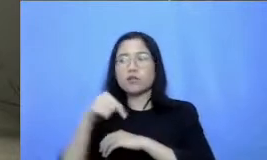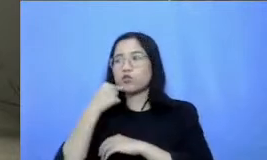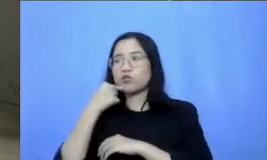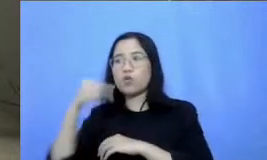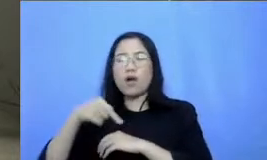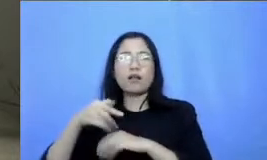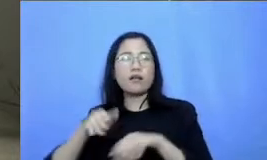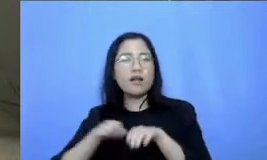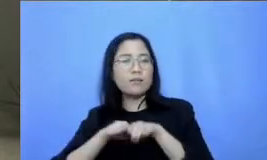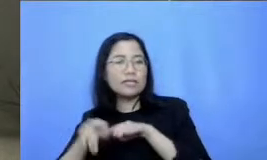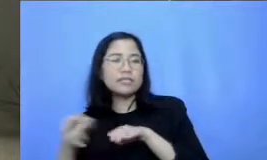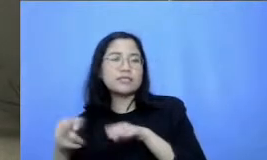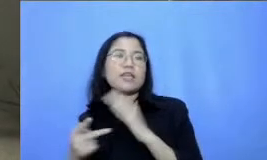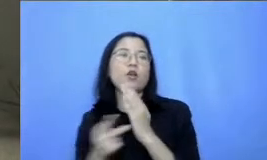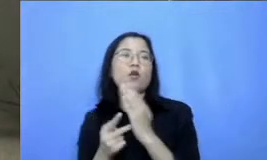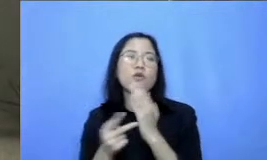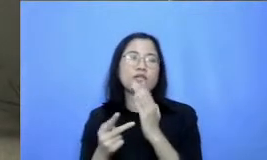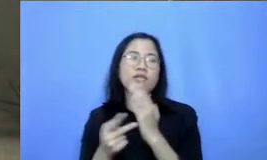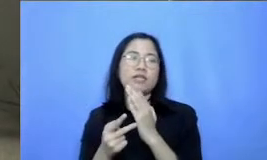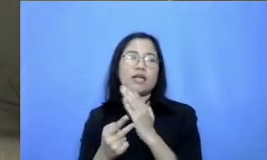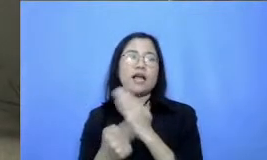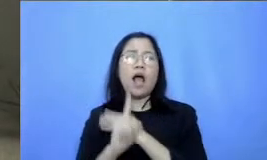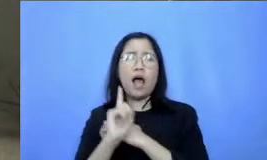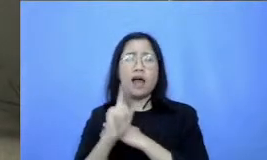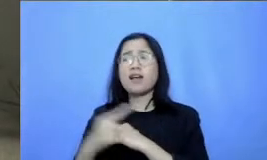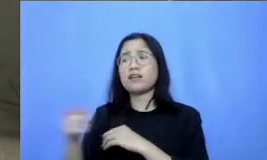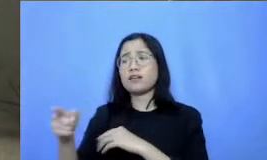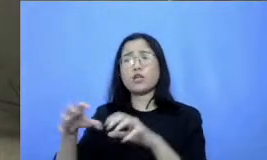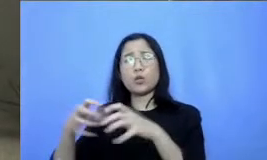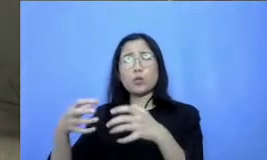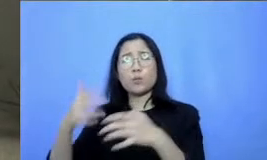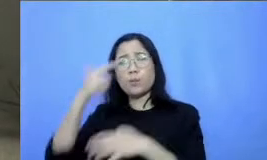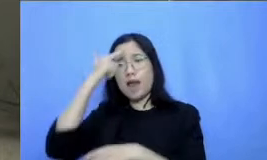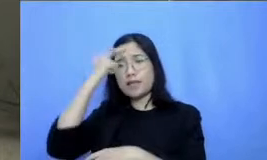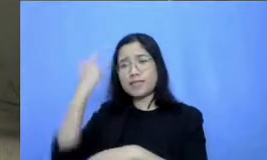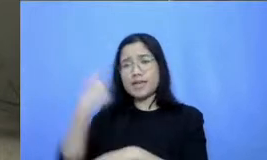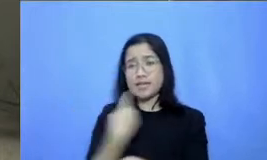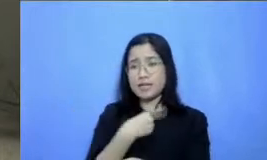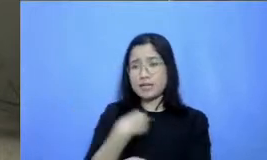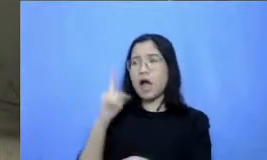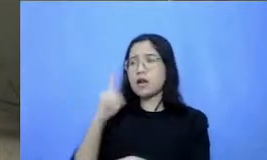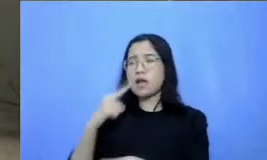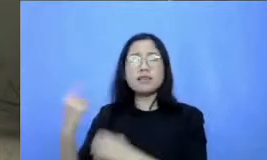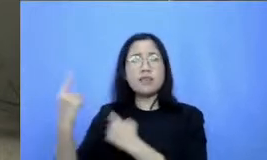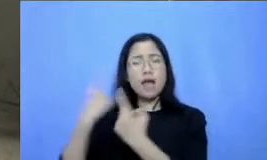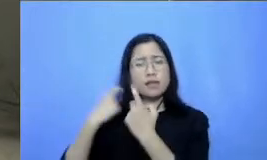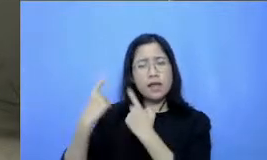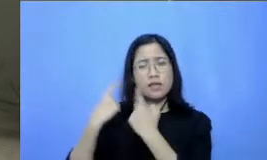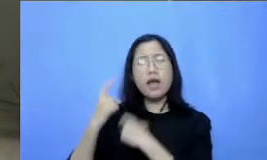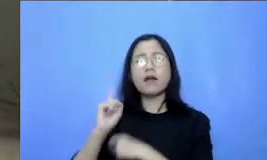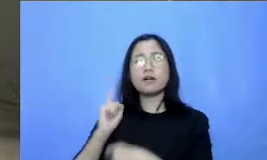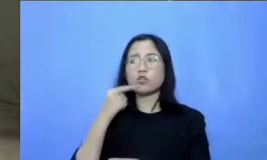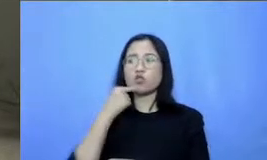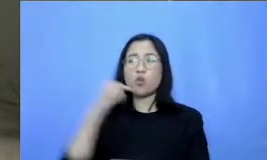mendapatkan pertanyaan nih di grup belajar kita ibu ya bahwa Apakah webinar ini akan terus ada